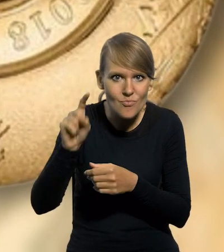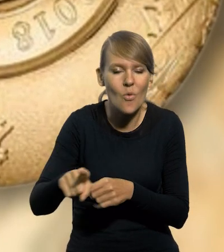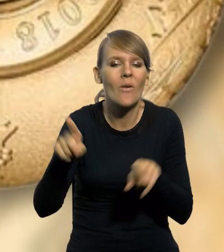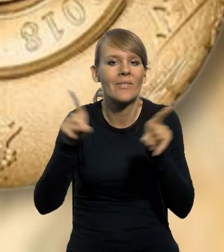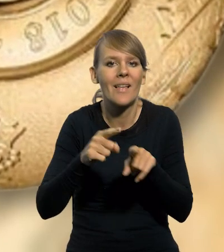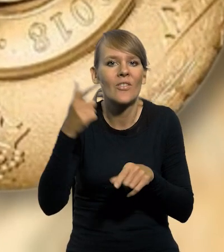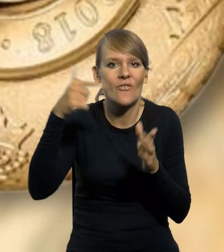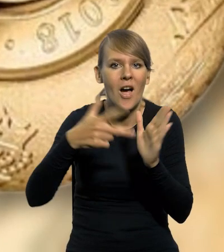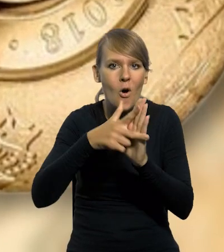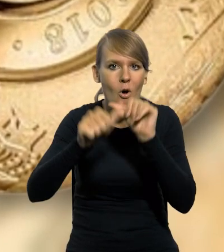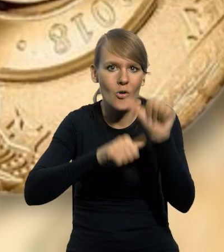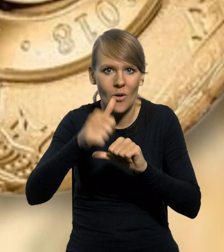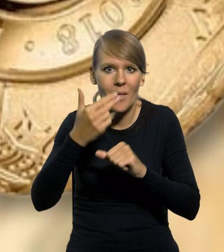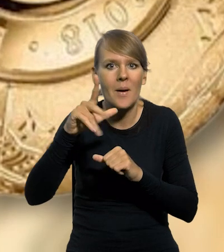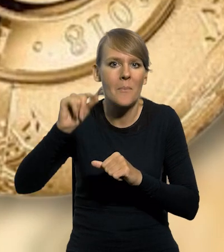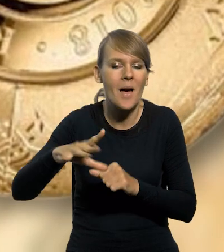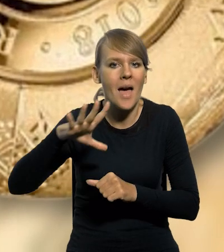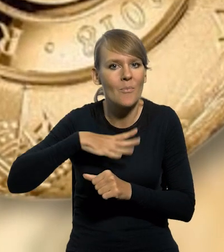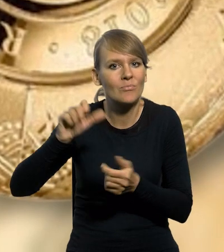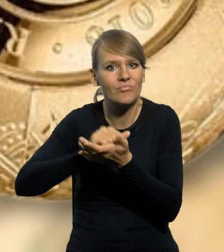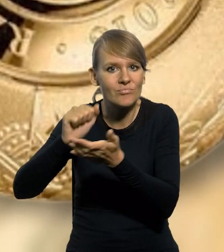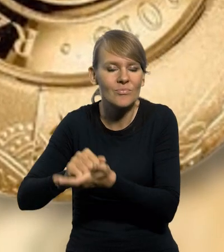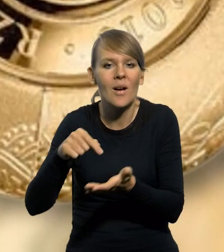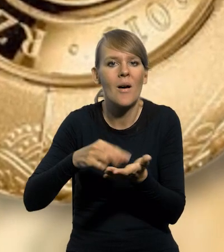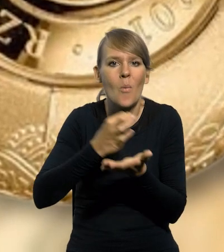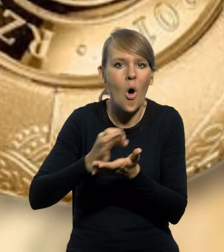NBP w 2018 roku wyemitował monetę okolicznościową